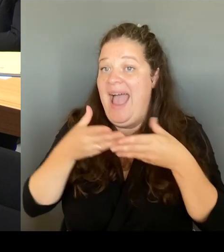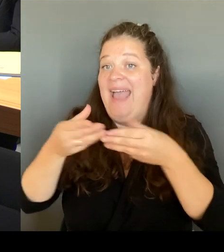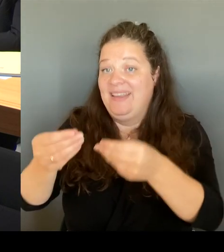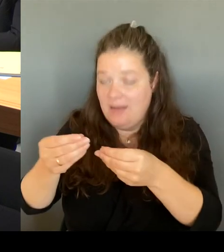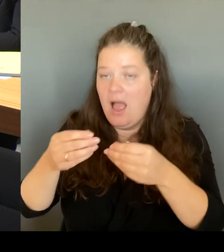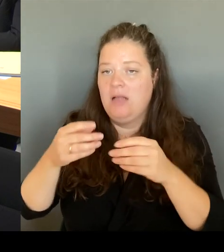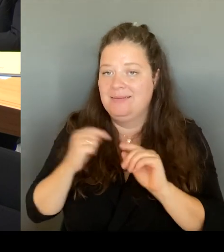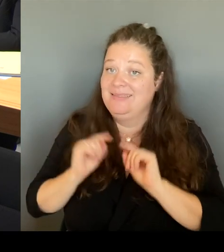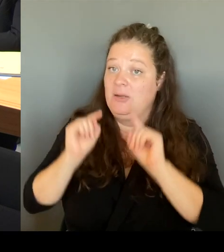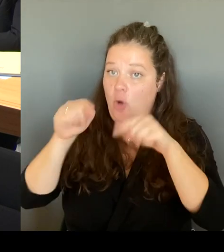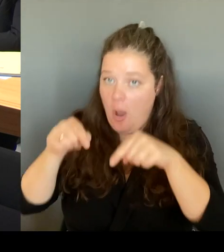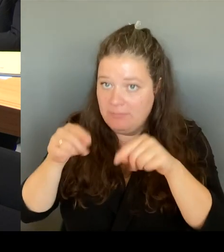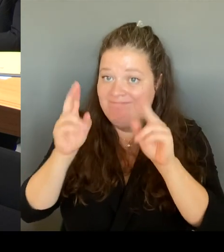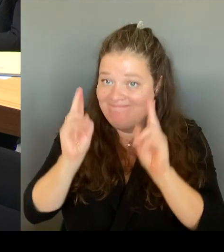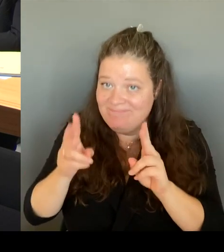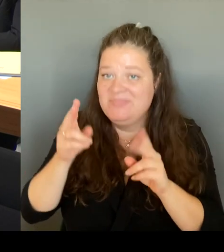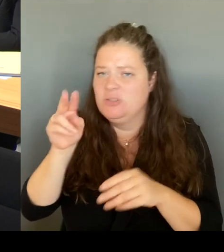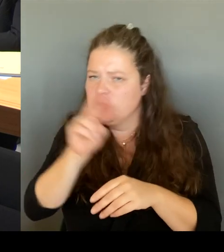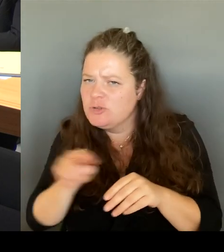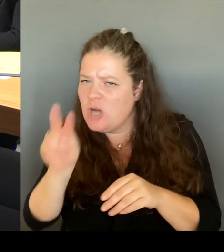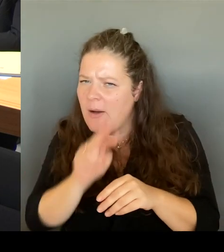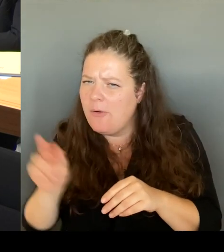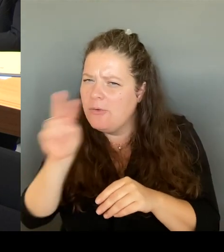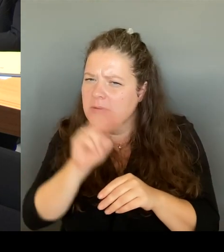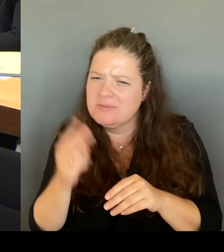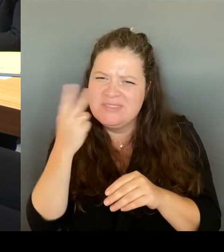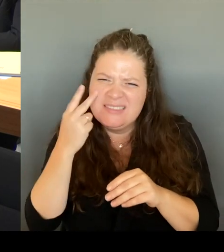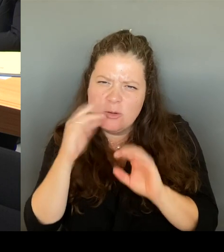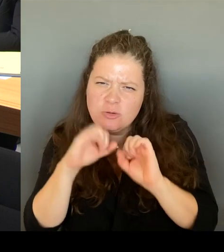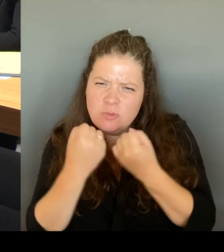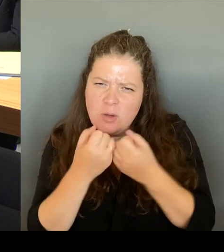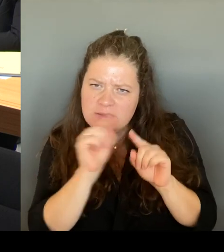Wir haben gemeinsam natürlich darüber gesprochen,